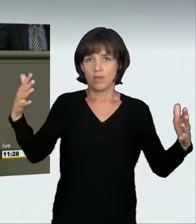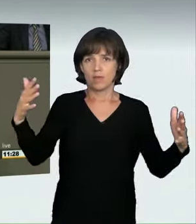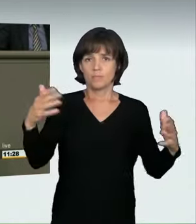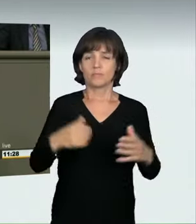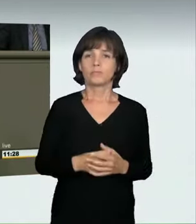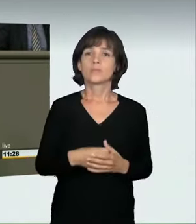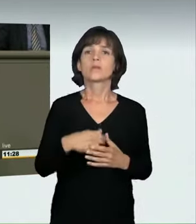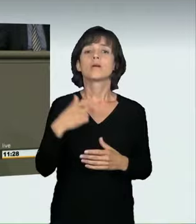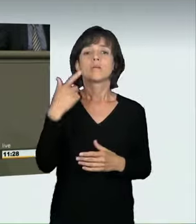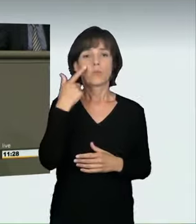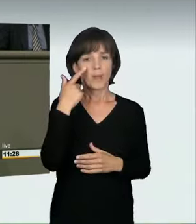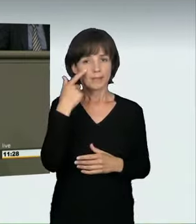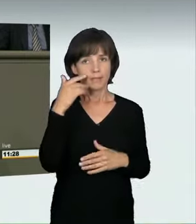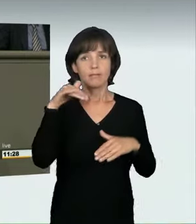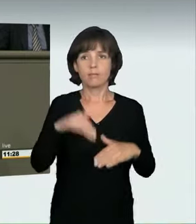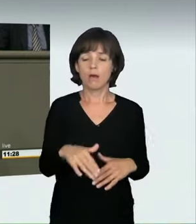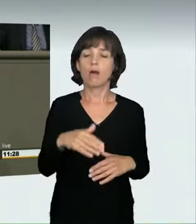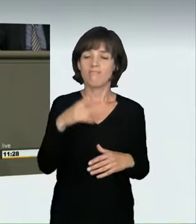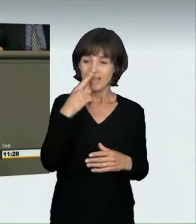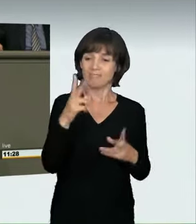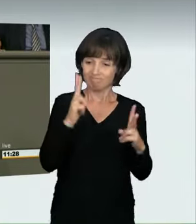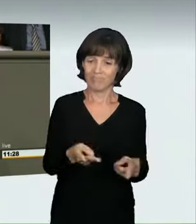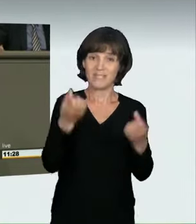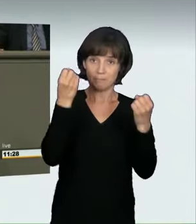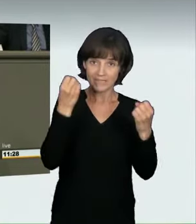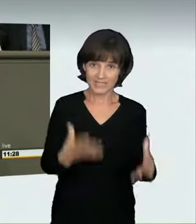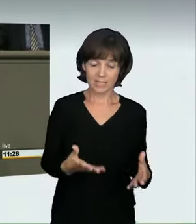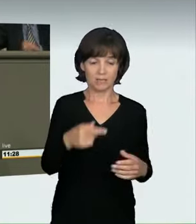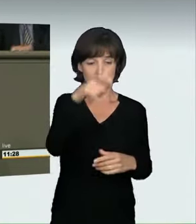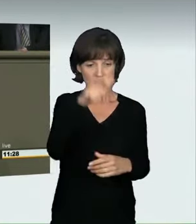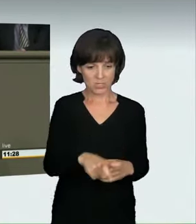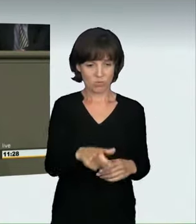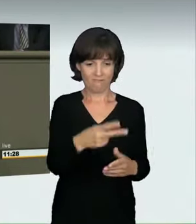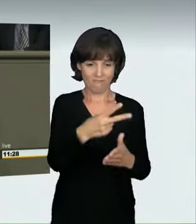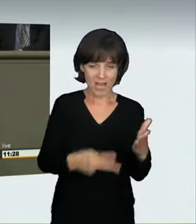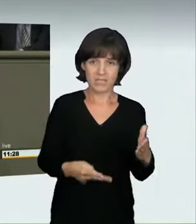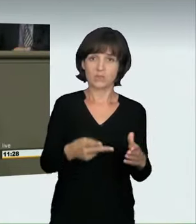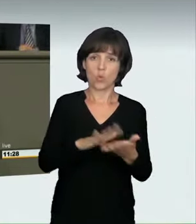wenn niemand zu Schaden kommt: ein Bußgeld, maximal drei Monate Fahrverbot.